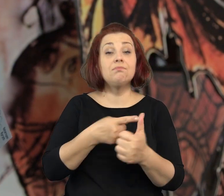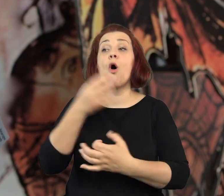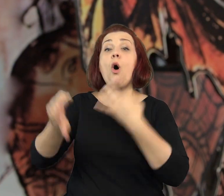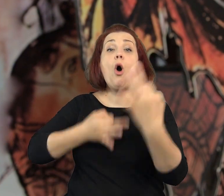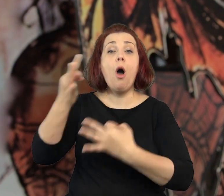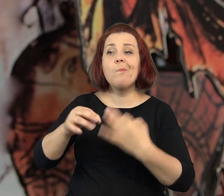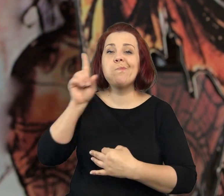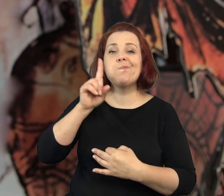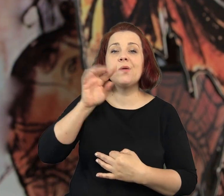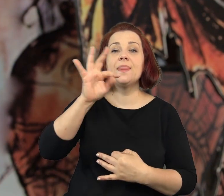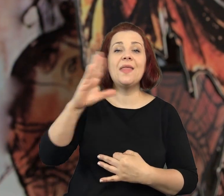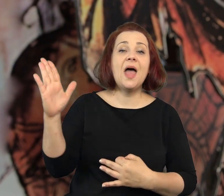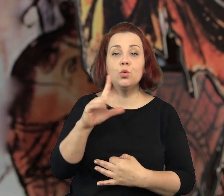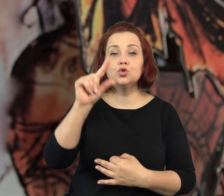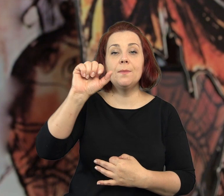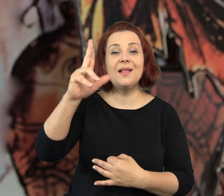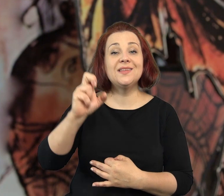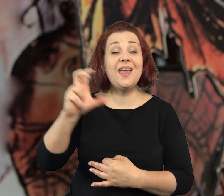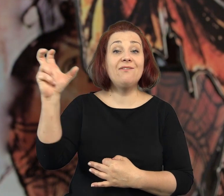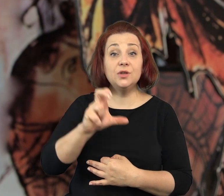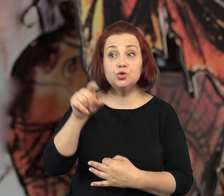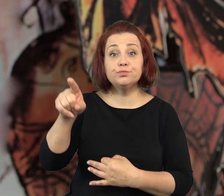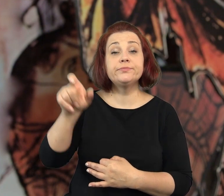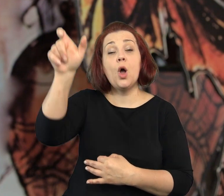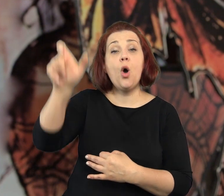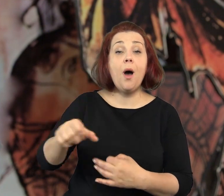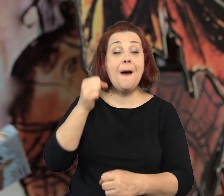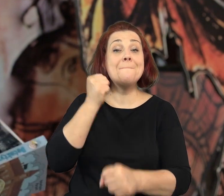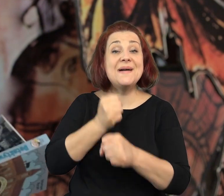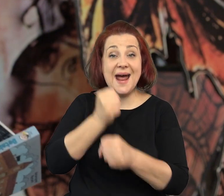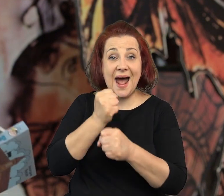Książka „Pan Apoteker” opowieść o panu Tadeuszu Pankiewiczu,